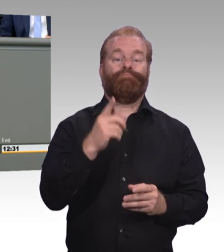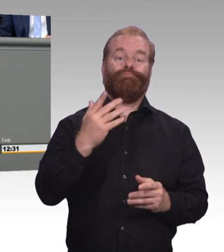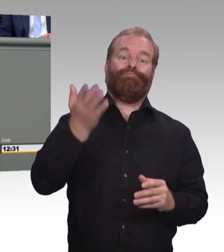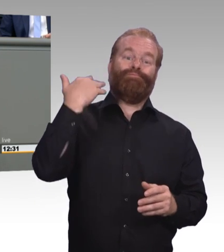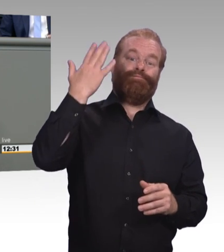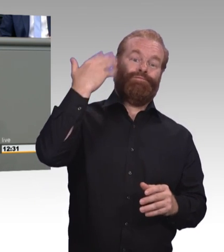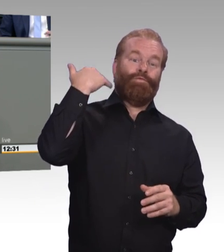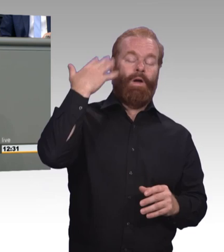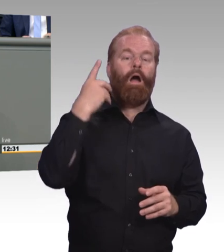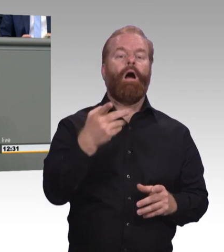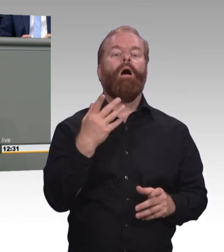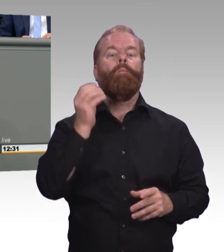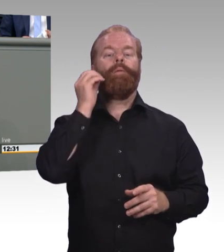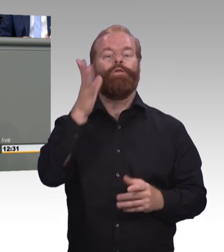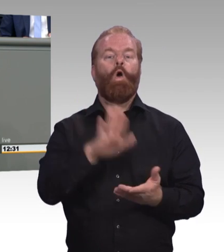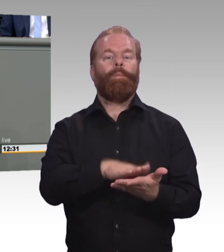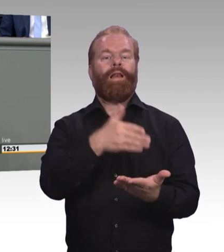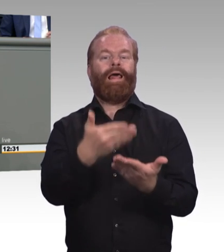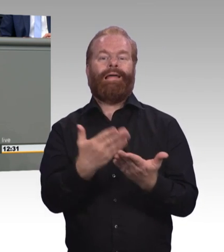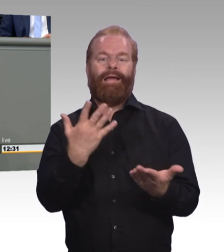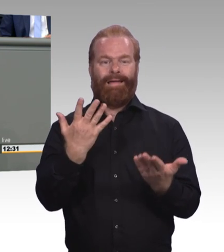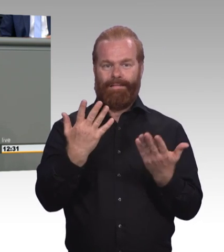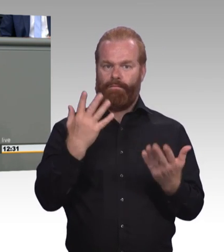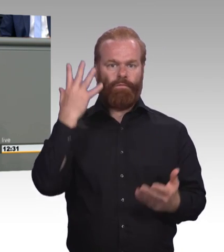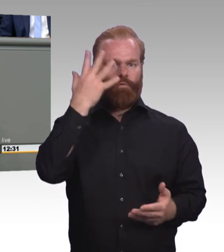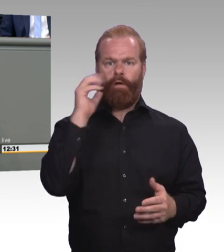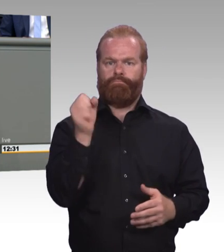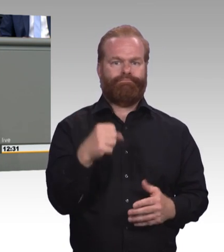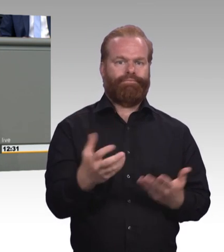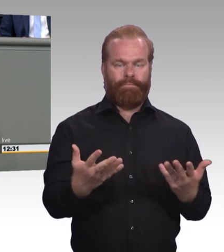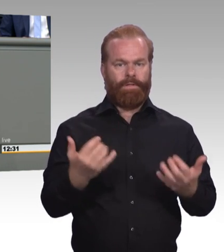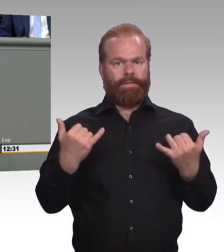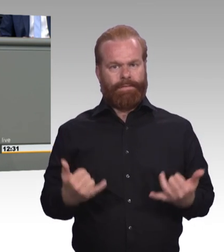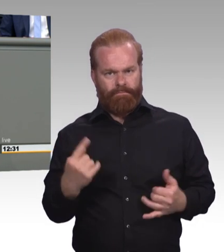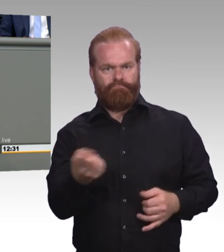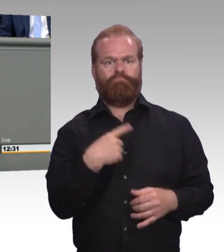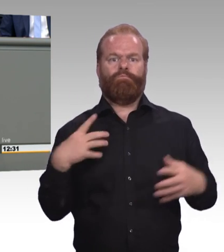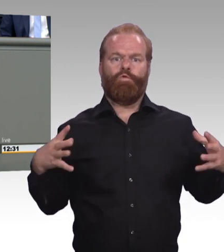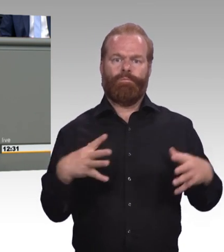(Zwischenruf) Der dritte Punkt bezieht sich nochmal auf diejenigen, die nun gerade von der FDP aus immer